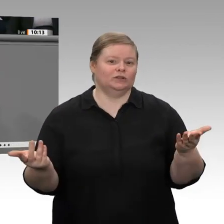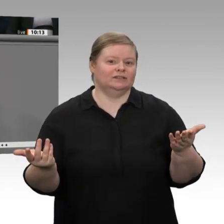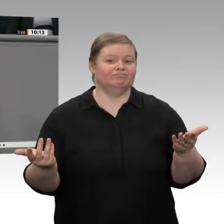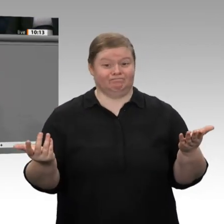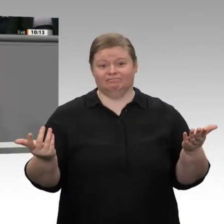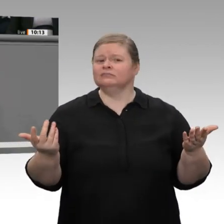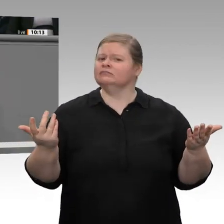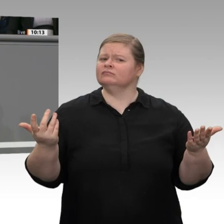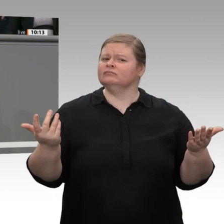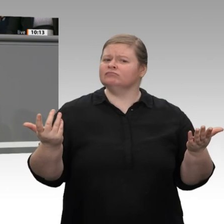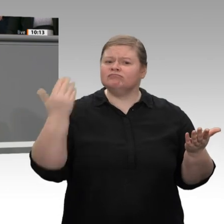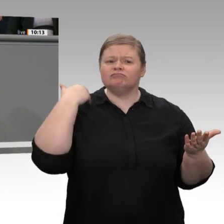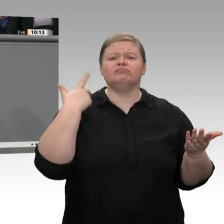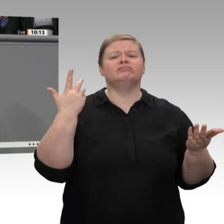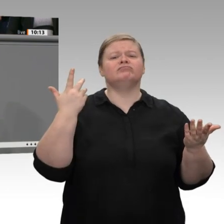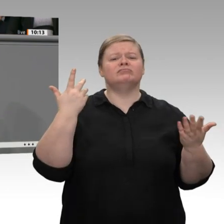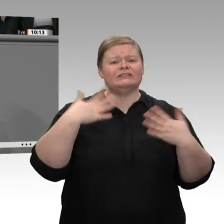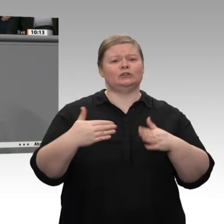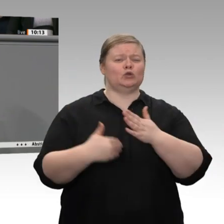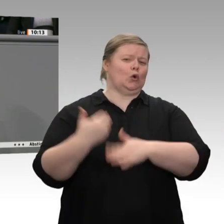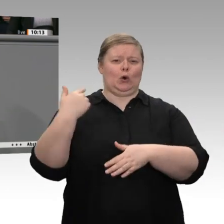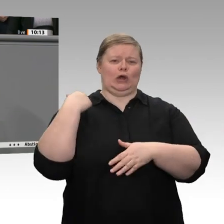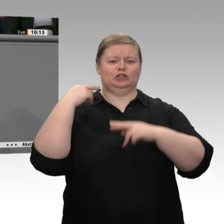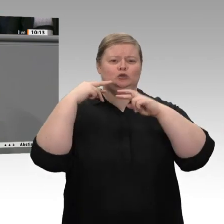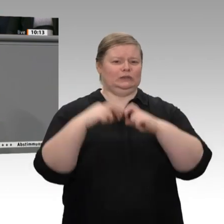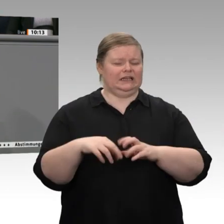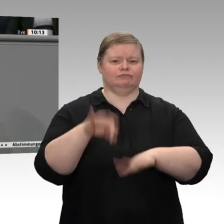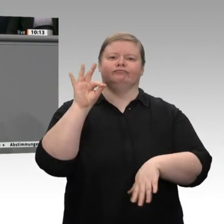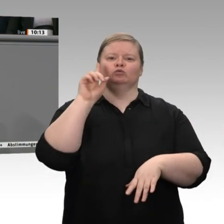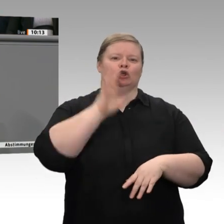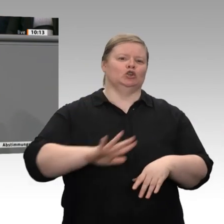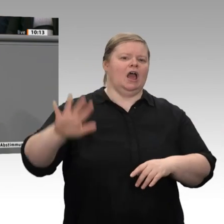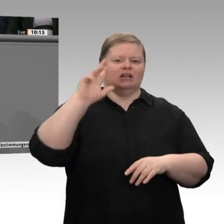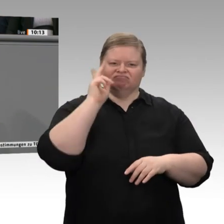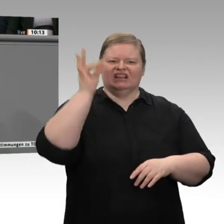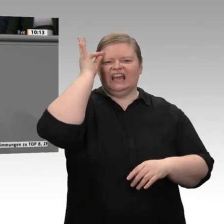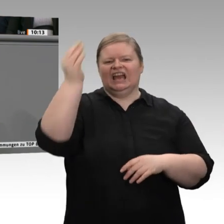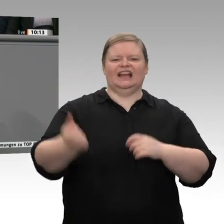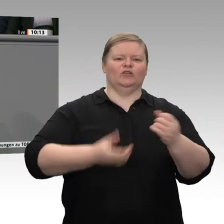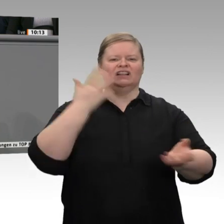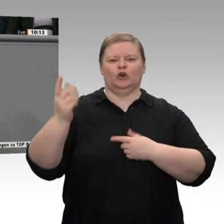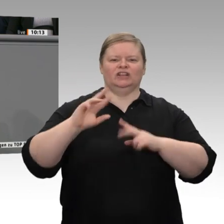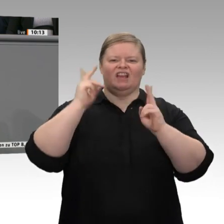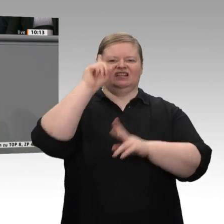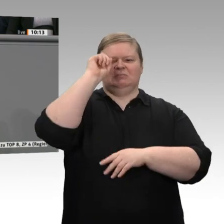nach einer neuesten Studie sogar Innovationsweltmeister, die Nummer eins der Welt. Da kann man doch